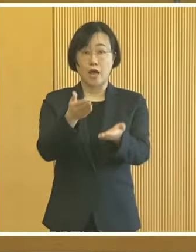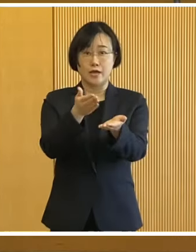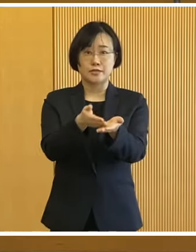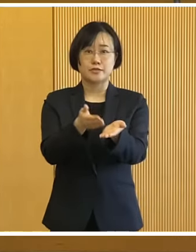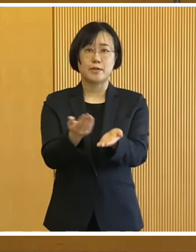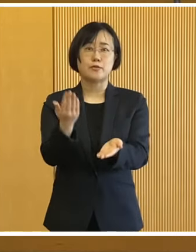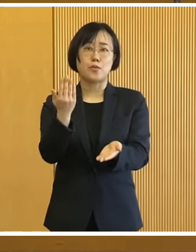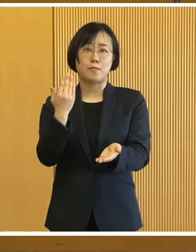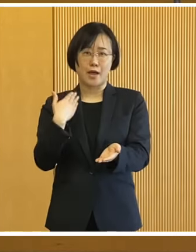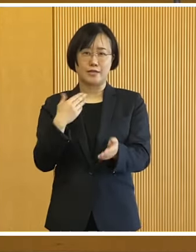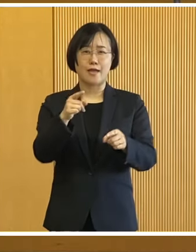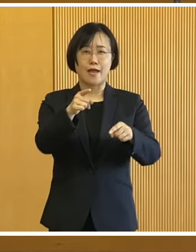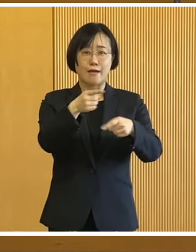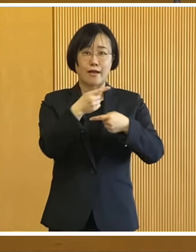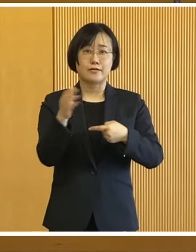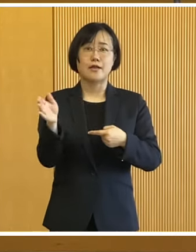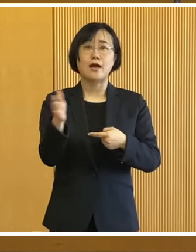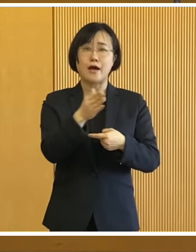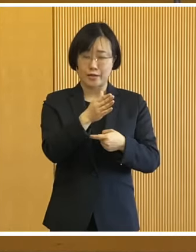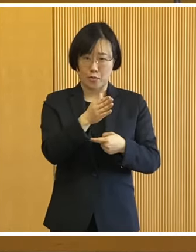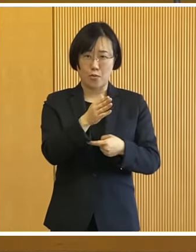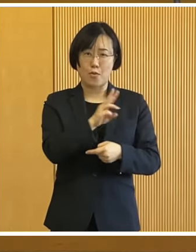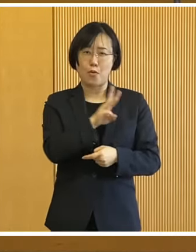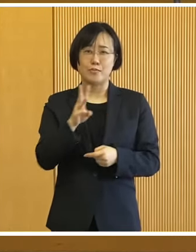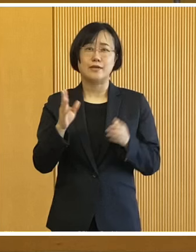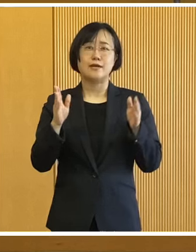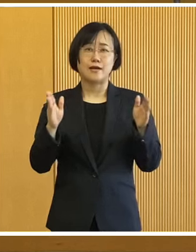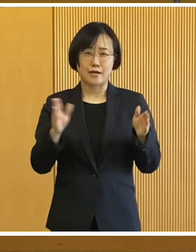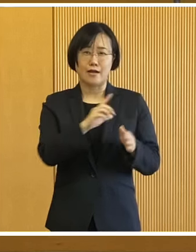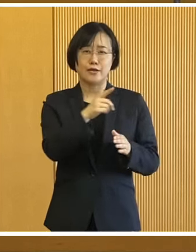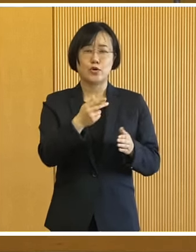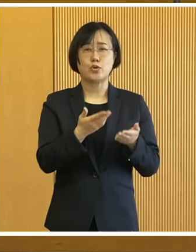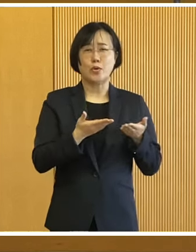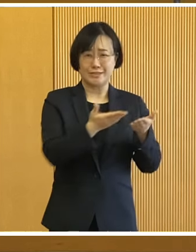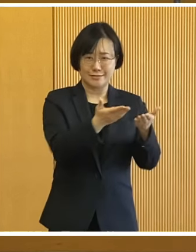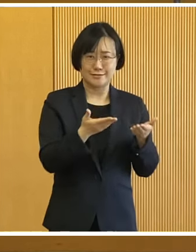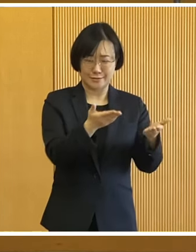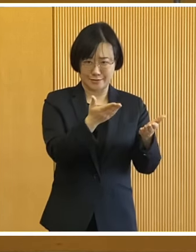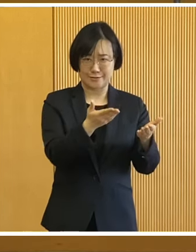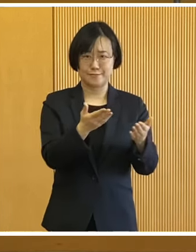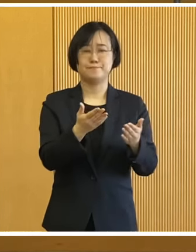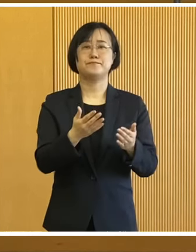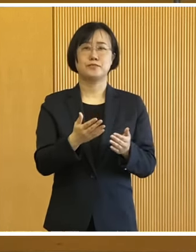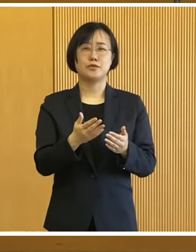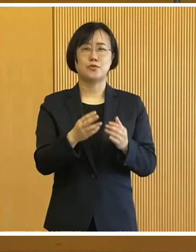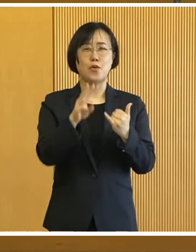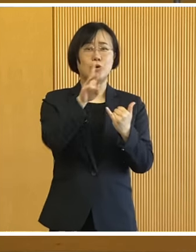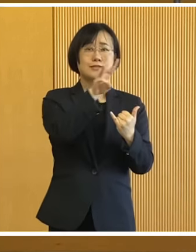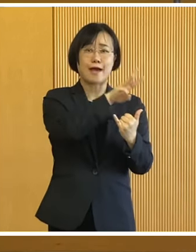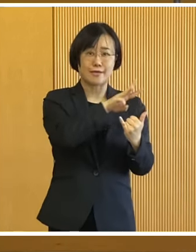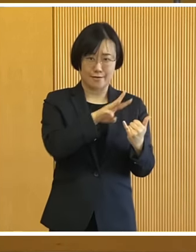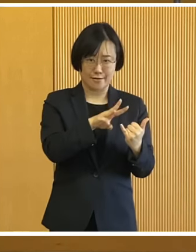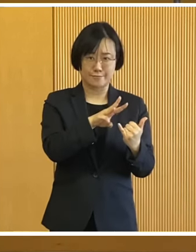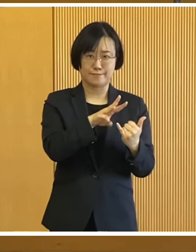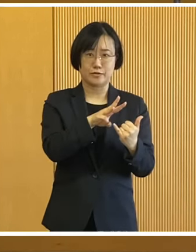話題に入る前に 元旦以降、三が日に発生いたしました 能登半島地震をはじめとする災害